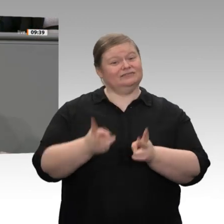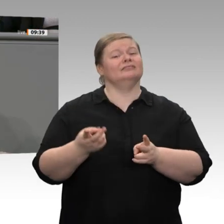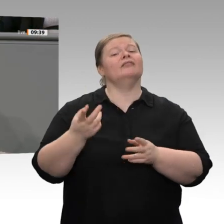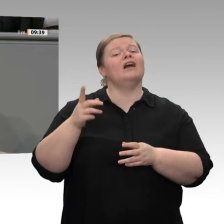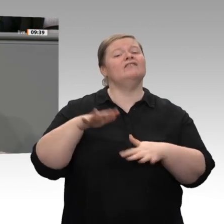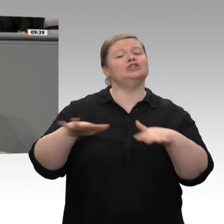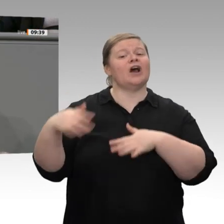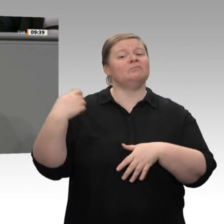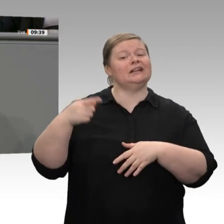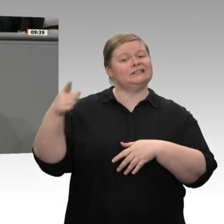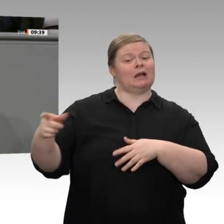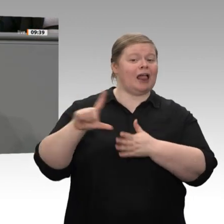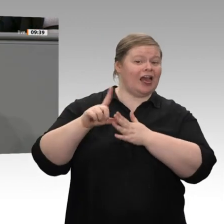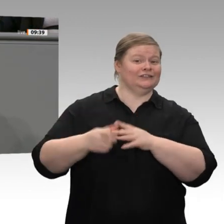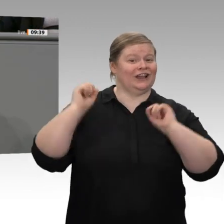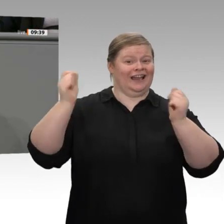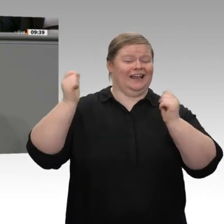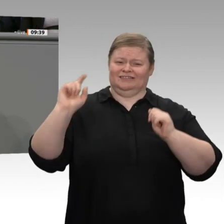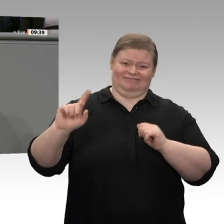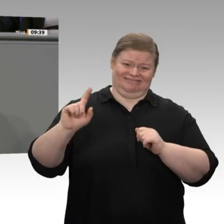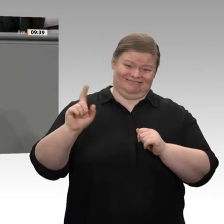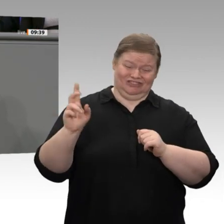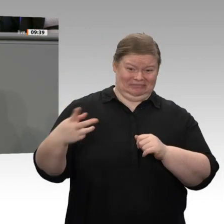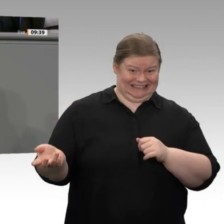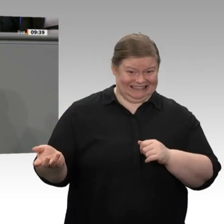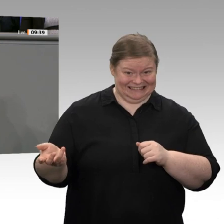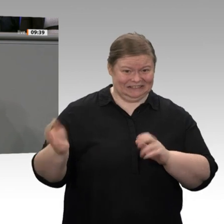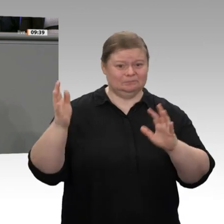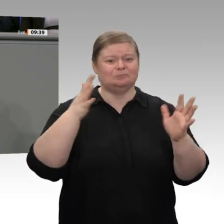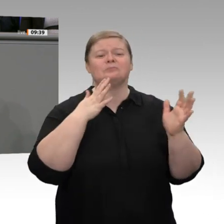dass insbesondere die Binnennachfrage die Konjunktur stabilisiert - auch